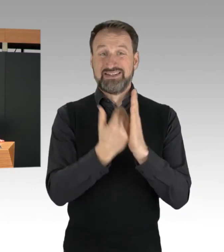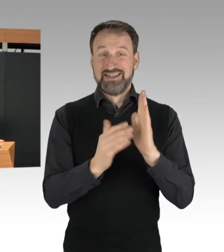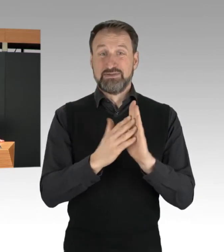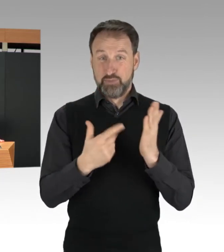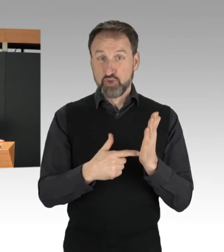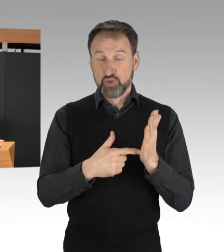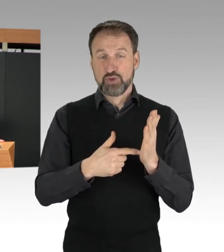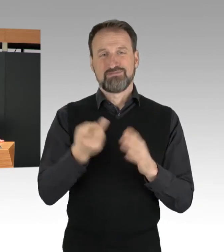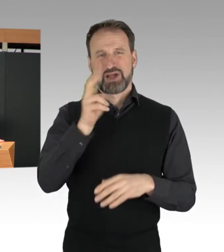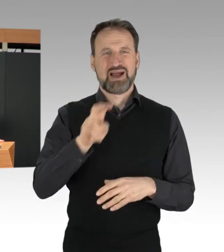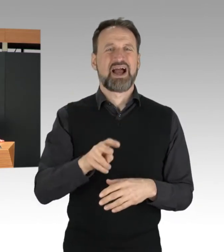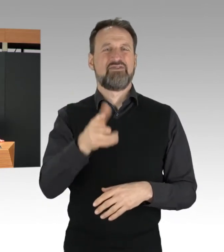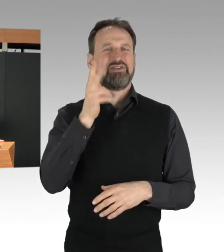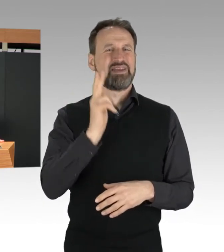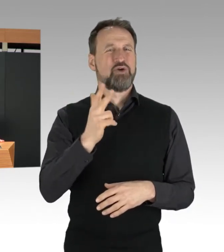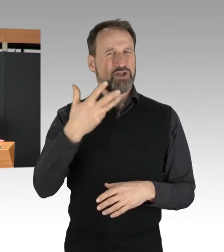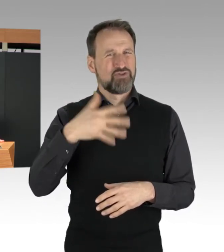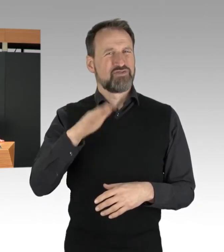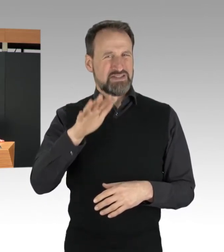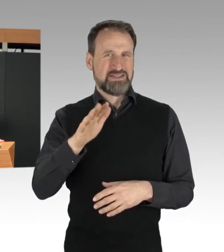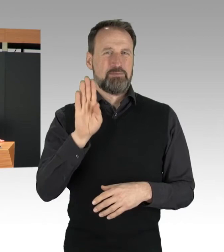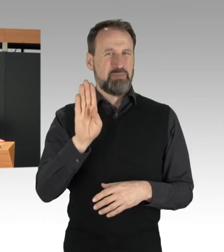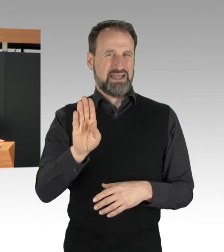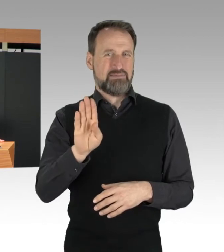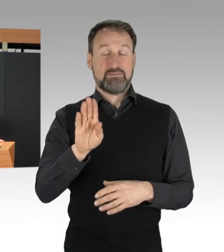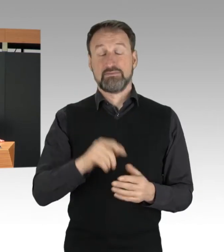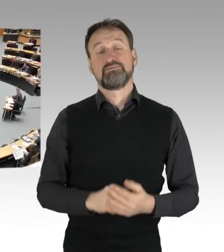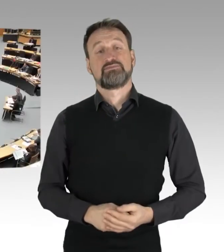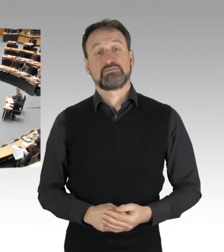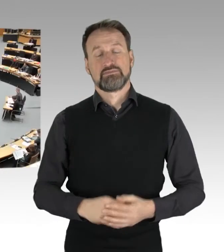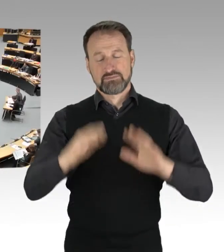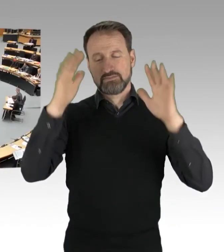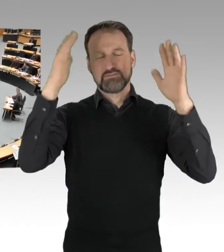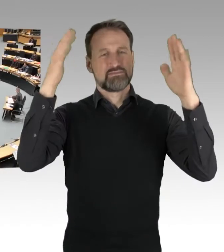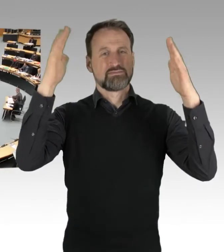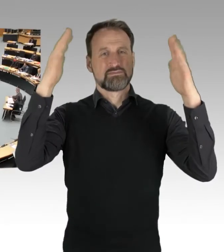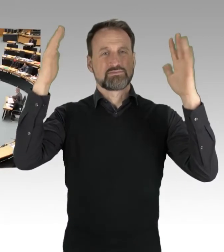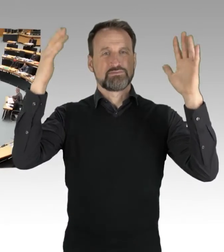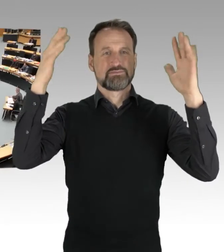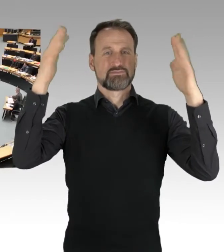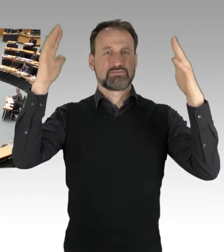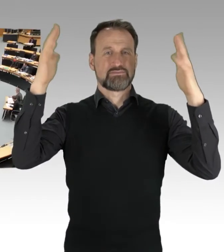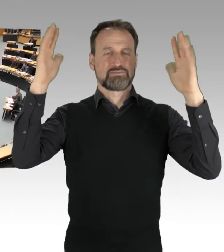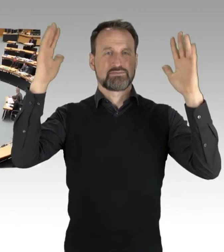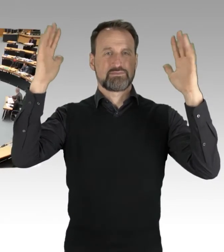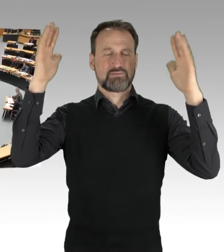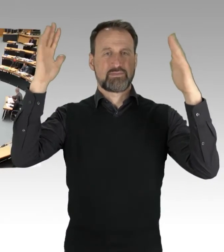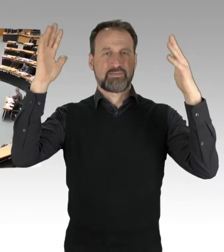(Applaus)